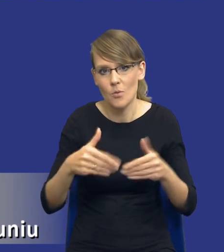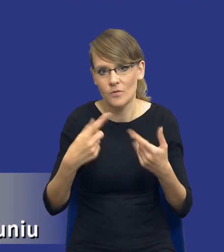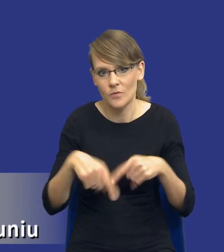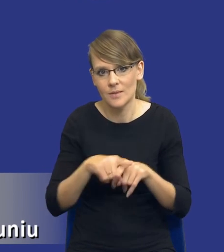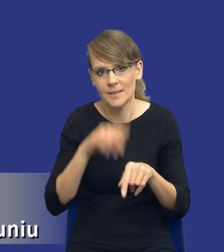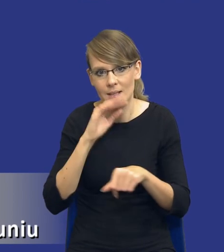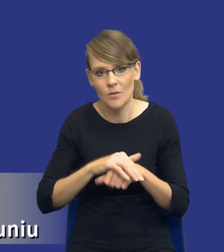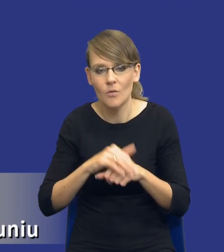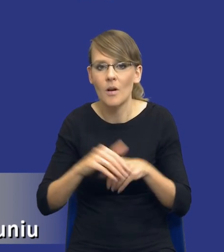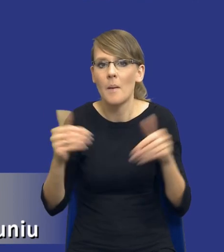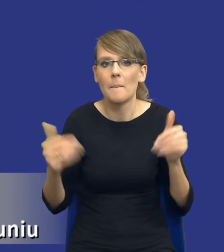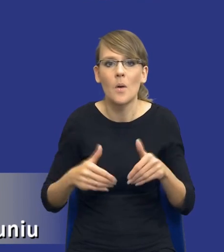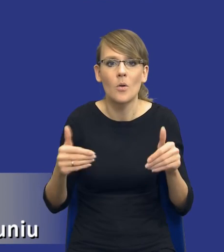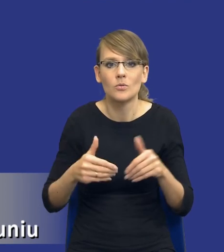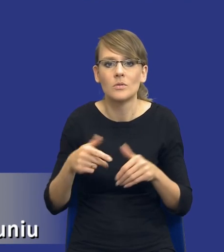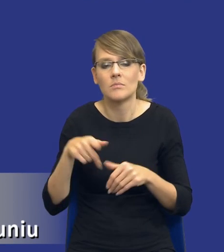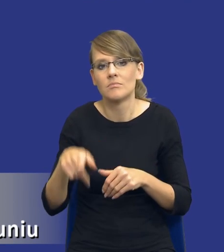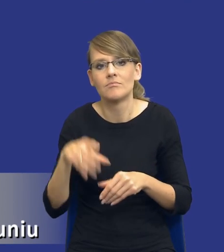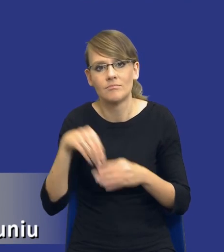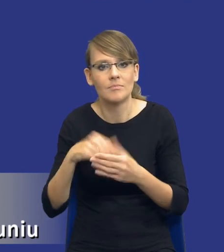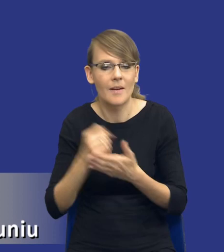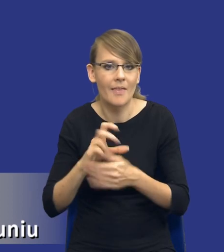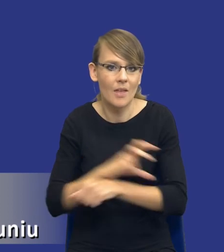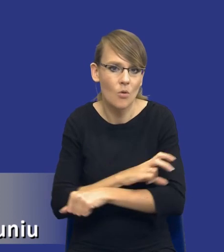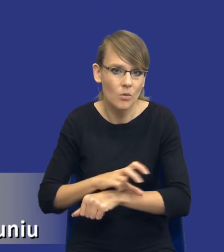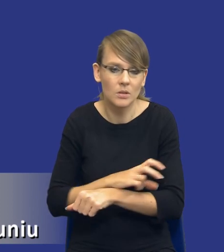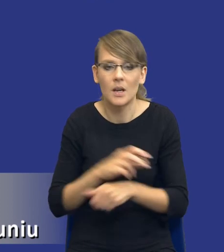To mogą być warianty technologiczne, to mogą być warianty uwzględniające jakieś